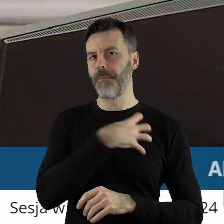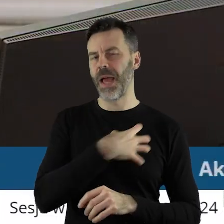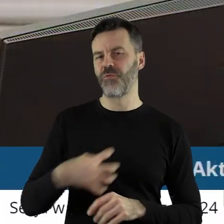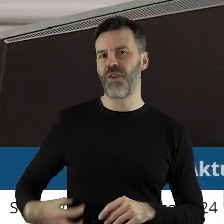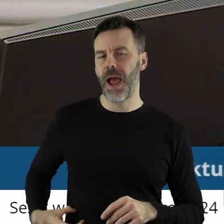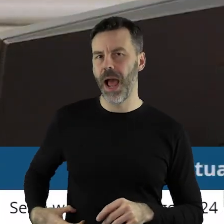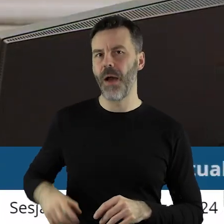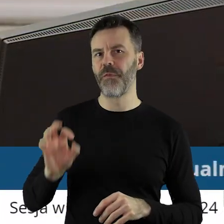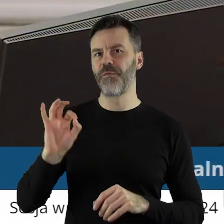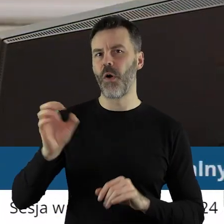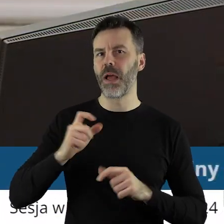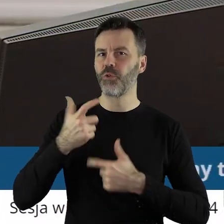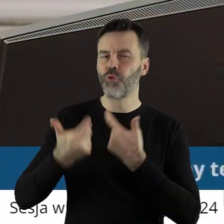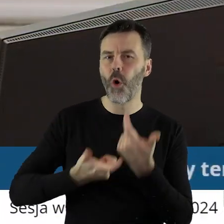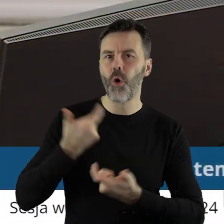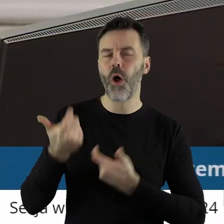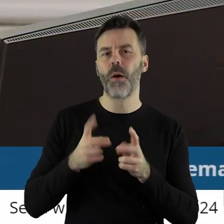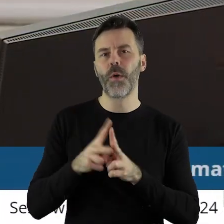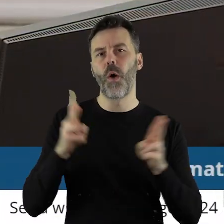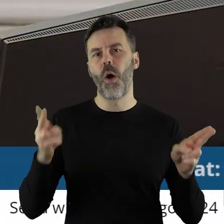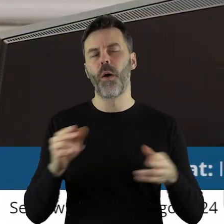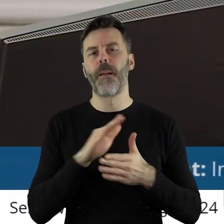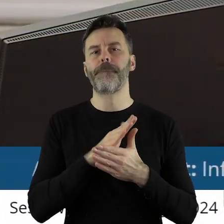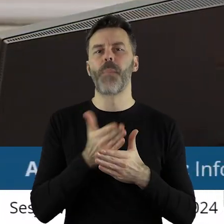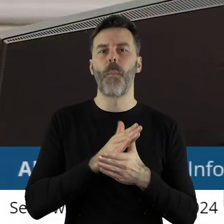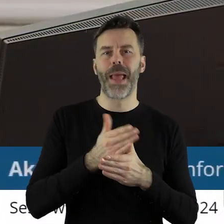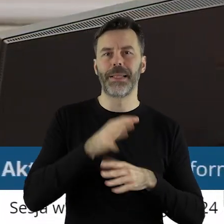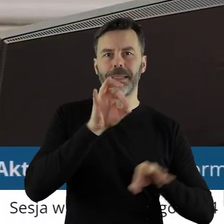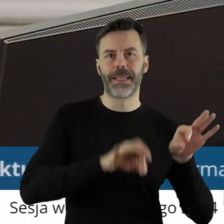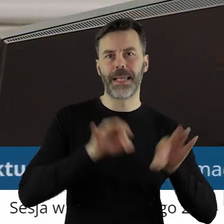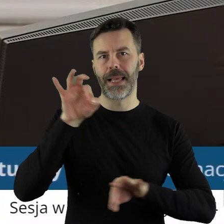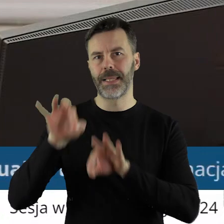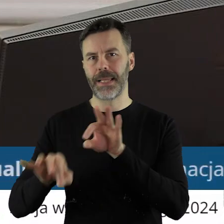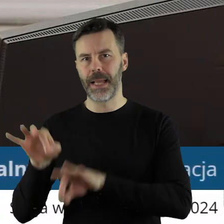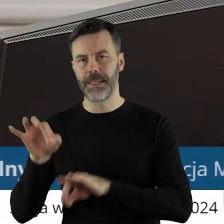o działalności Zarządu Województwa Łódzkiego w okresie między sesjami oraz informacja